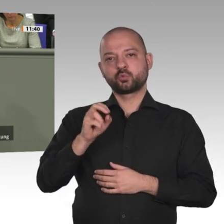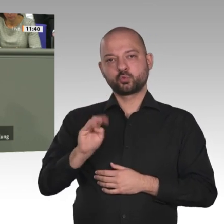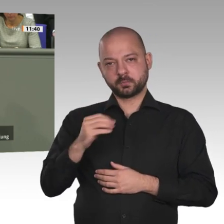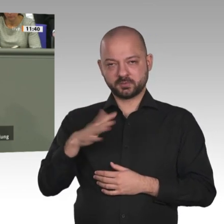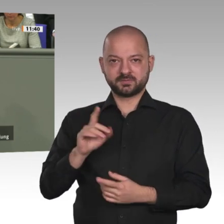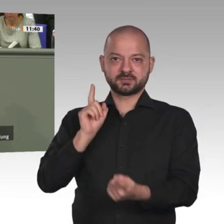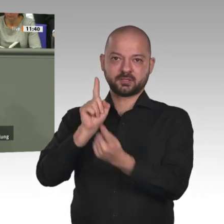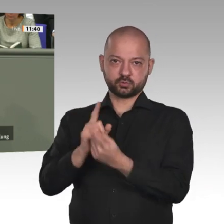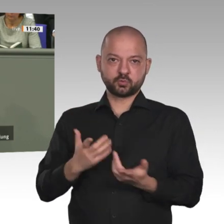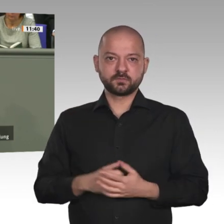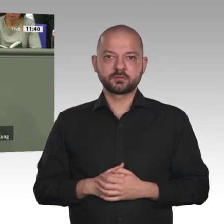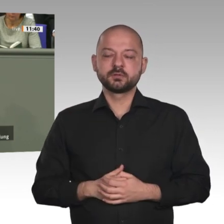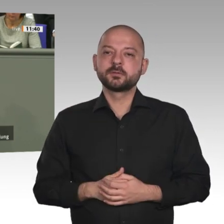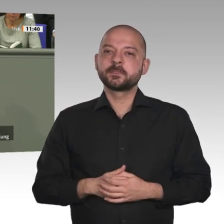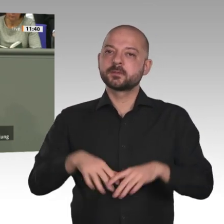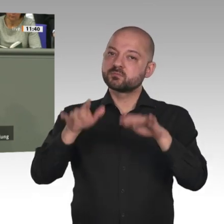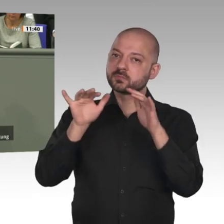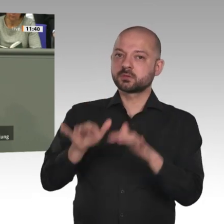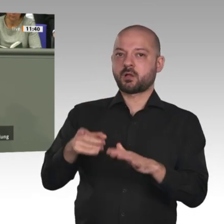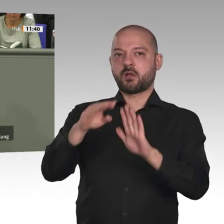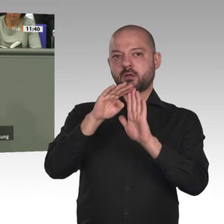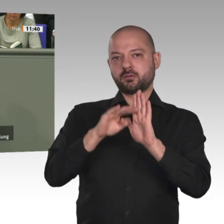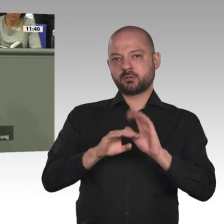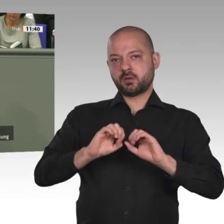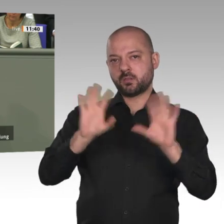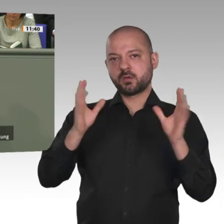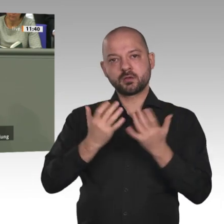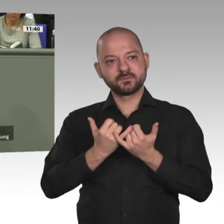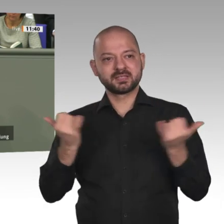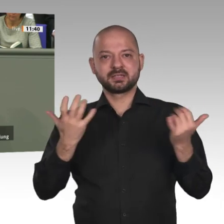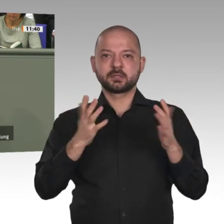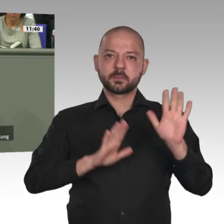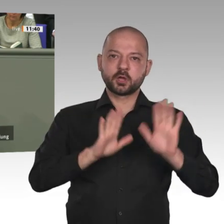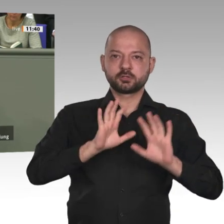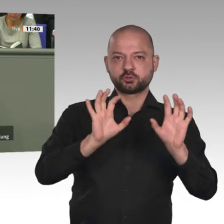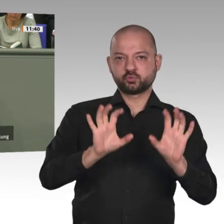haben insbesondere junge Frauen im Sudan auf den Weg gebracht, die wir unterstützen wollen. Und,